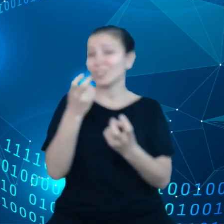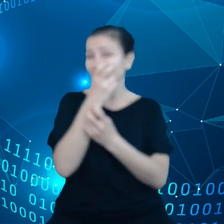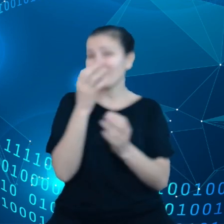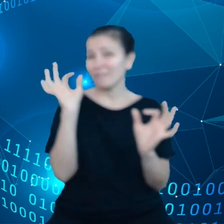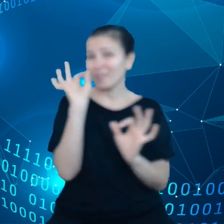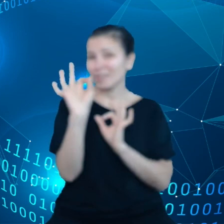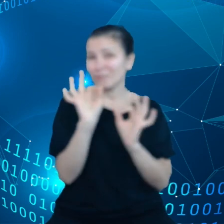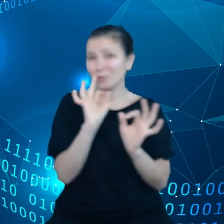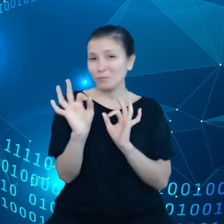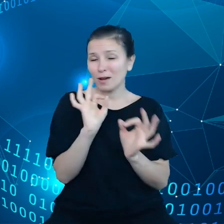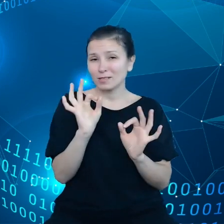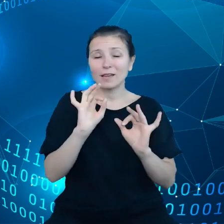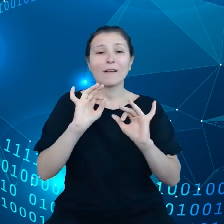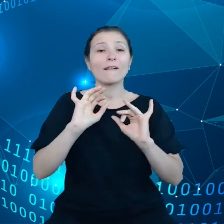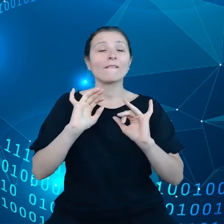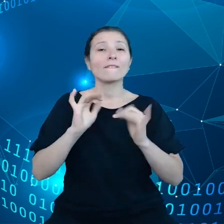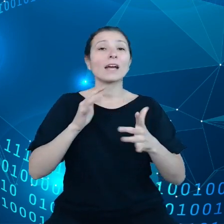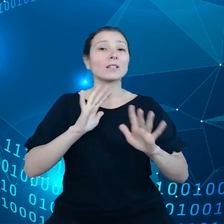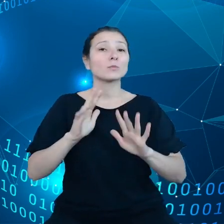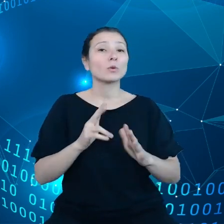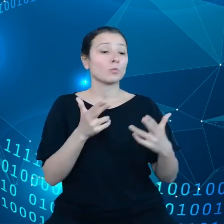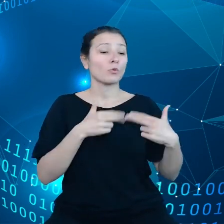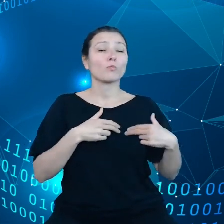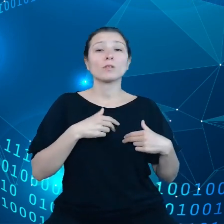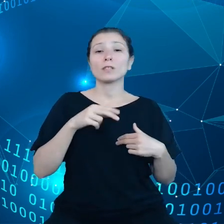to jak Komisja Europejska patrzy na najważniejsze wyzwania związane z